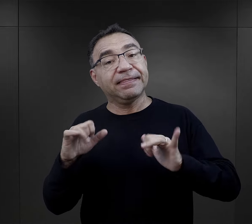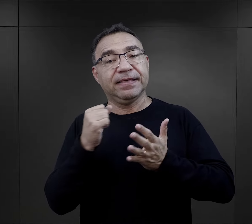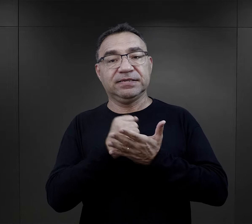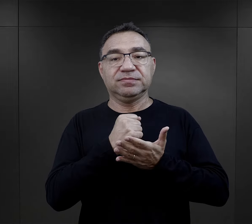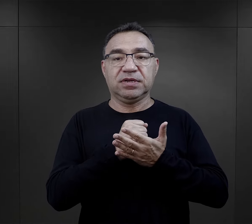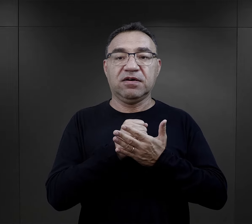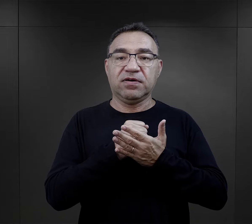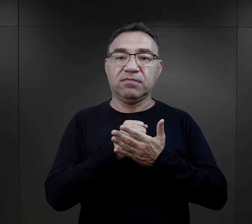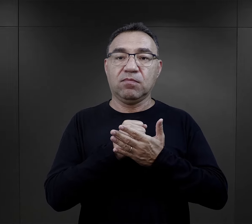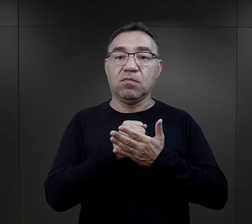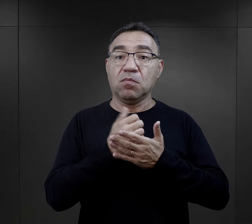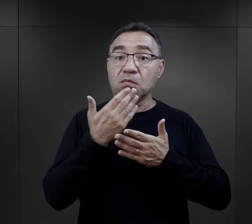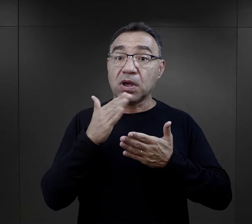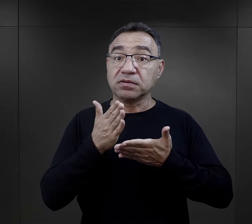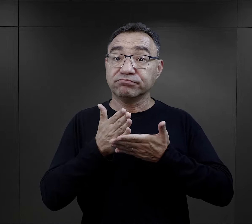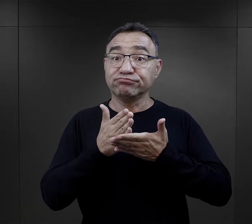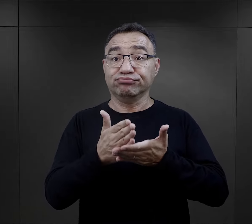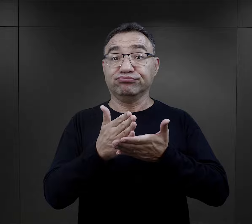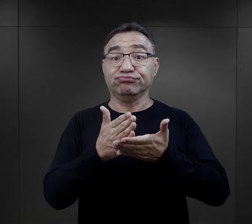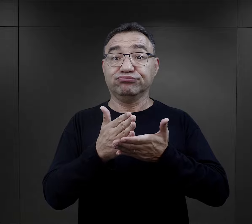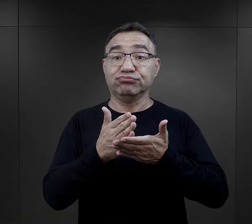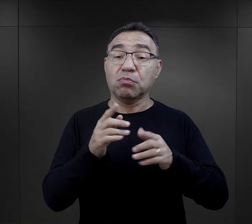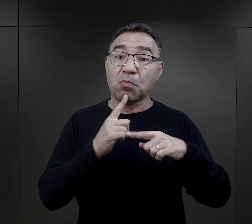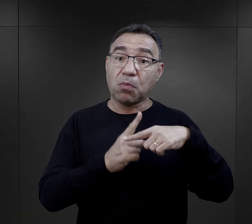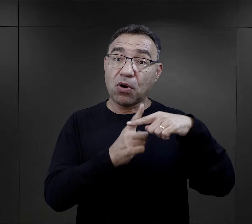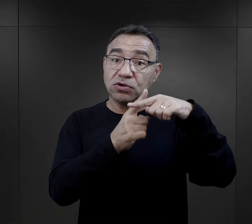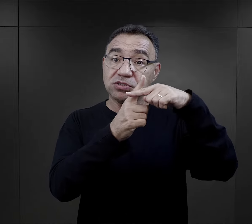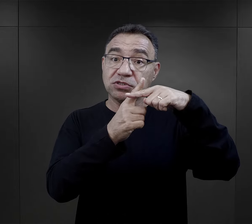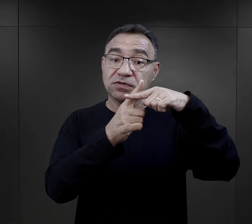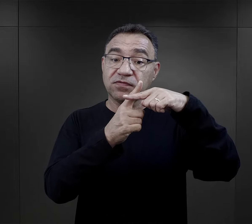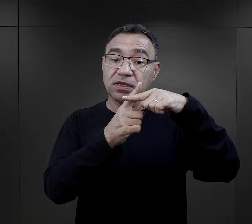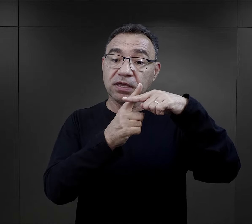Innym elementem, który tak bardzo sprzyjał pozytywnie,